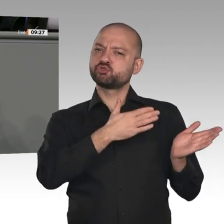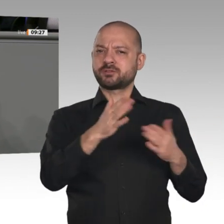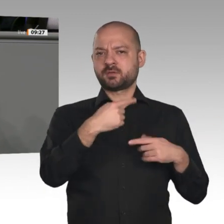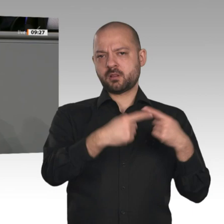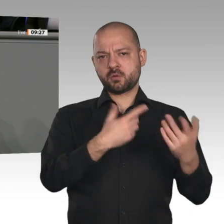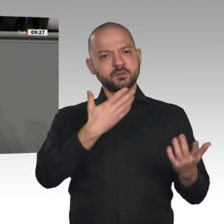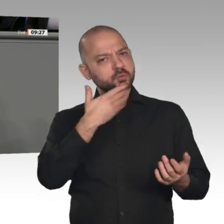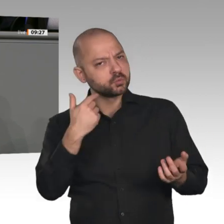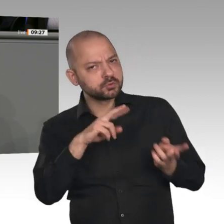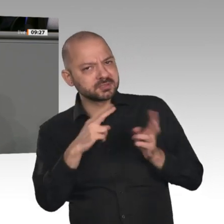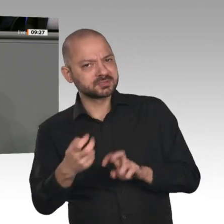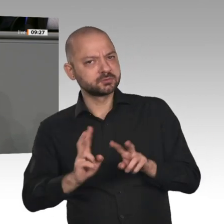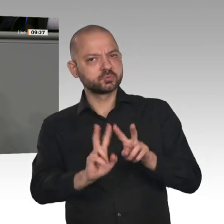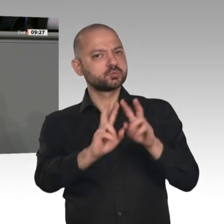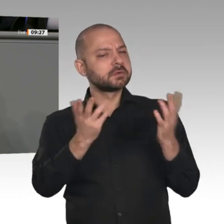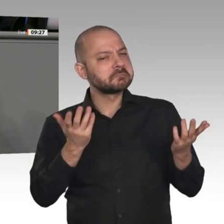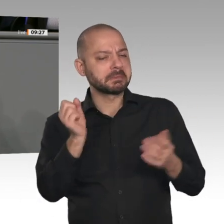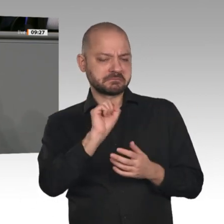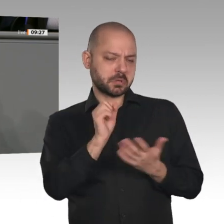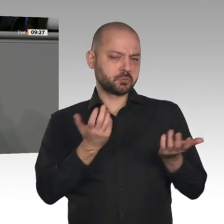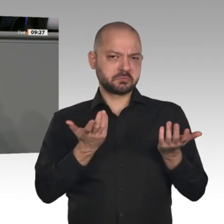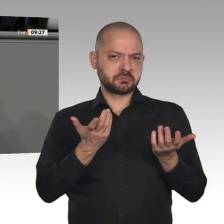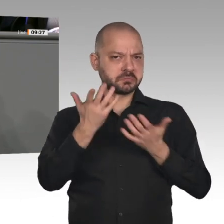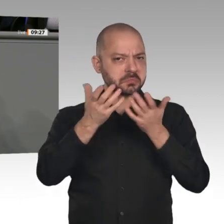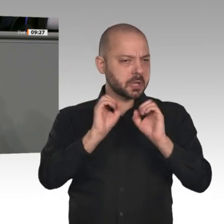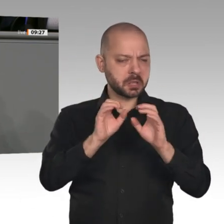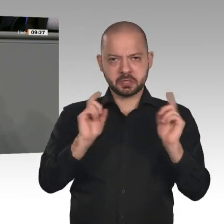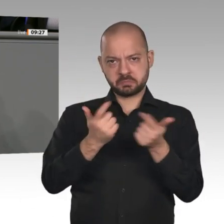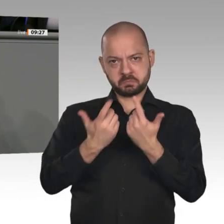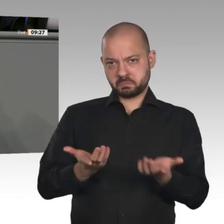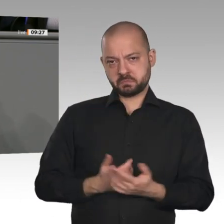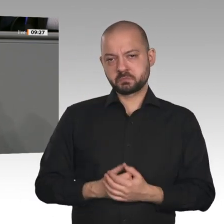allen Dingen auch die besseren Rahmenbedingungen für Handwerker, Selbstständige, kleine